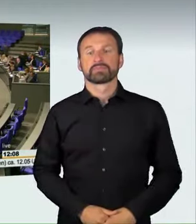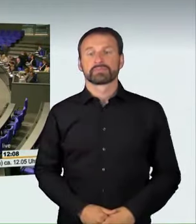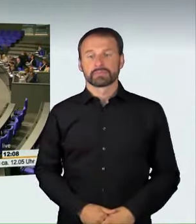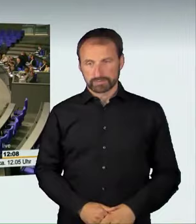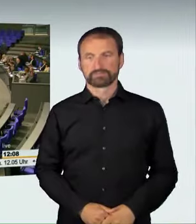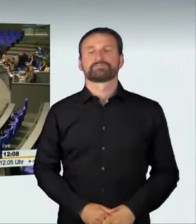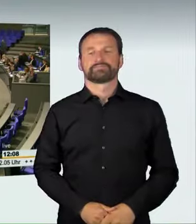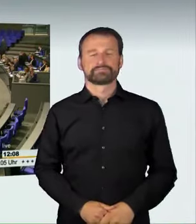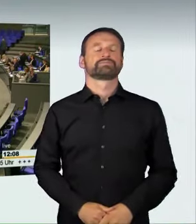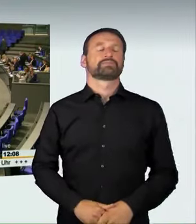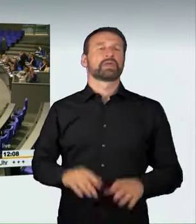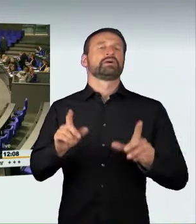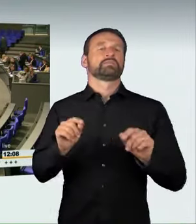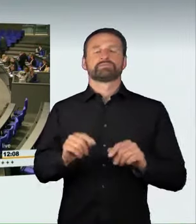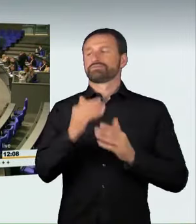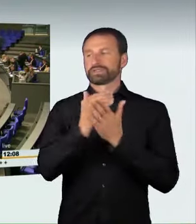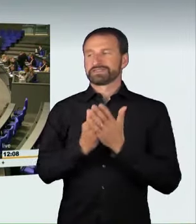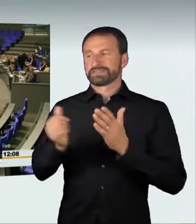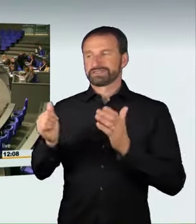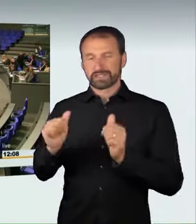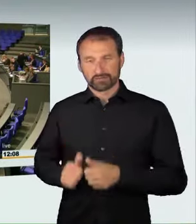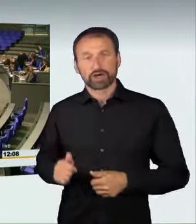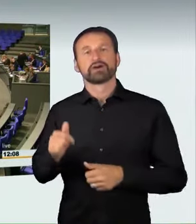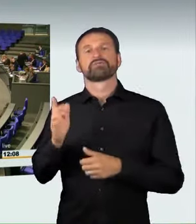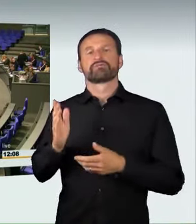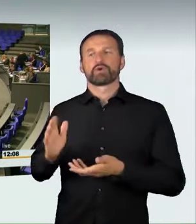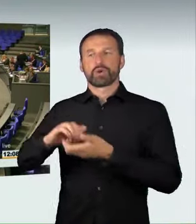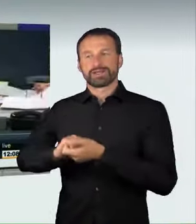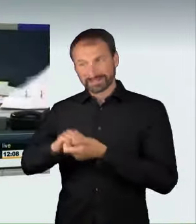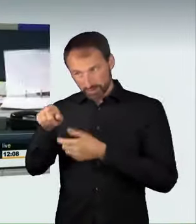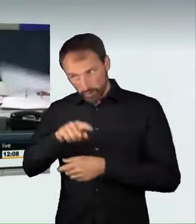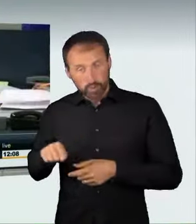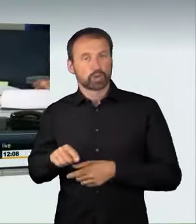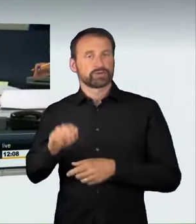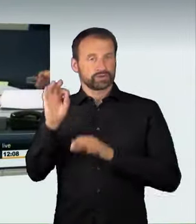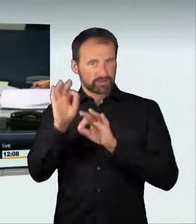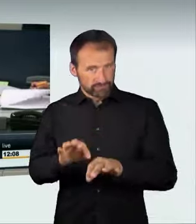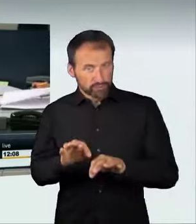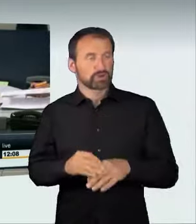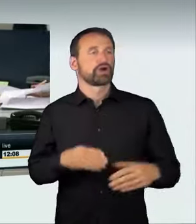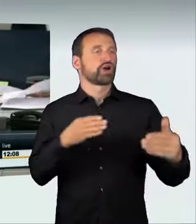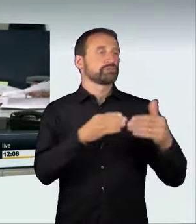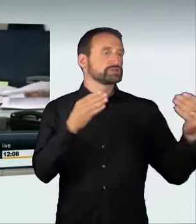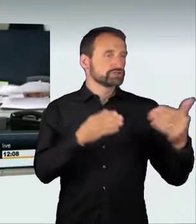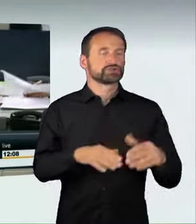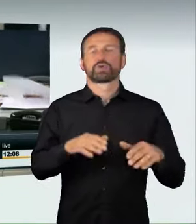Damit ist der Gesetzentwurf mit den Stimmen der Koalition bei Enthaltung der Opposition ohne Gegenstimmen angenommen worden.